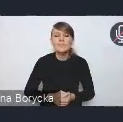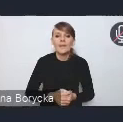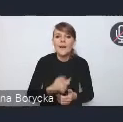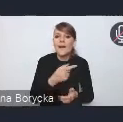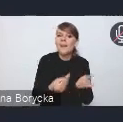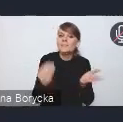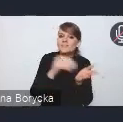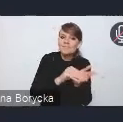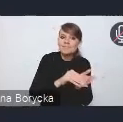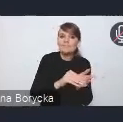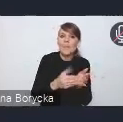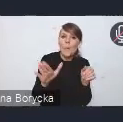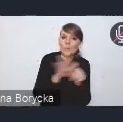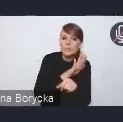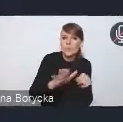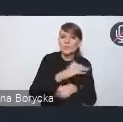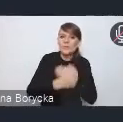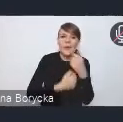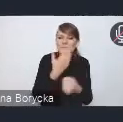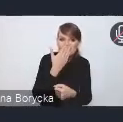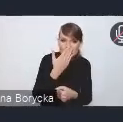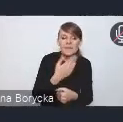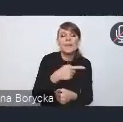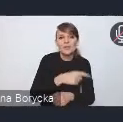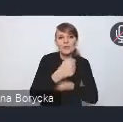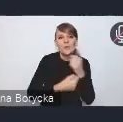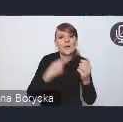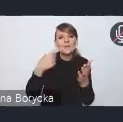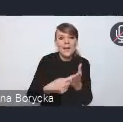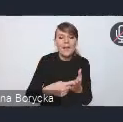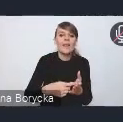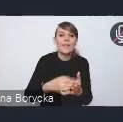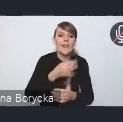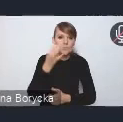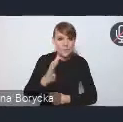są działania na rzecz poprawy bezpieczeństwa w tym kontekście.